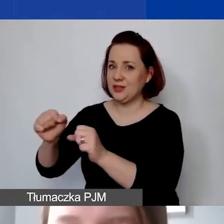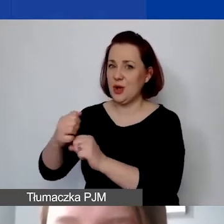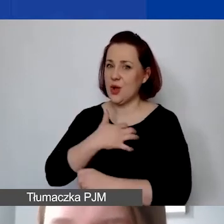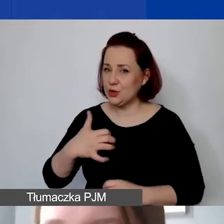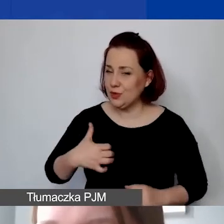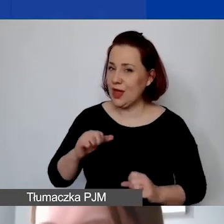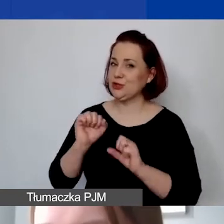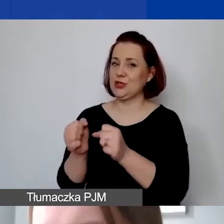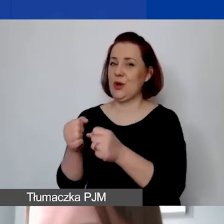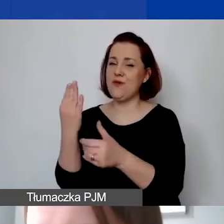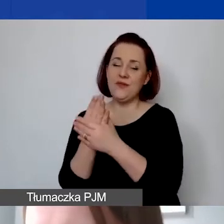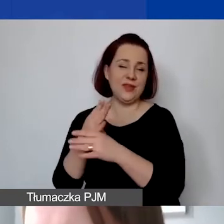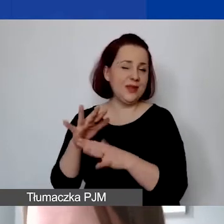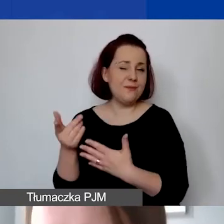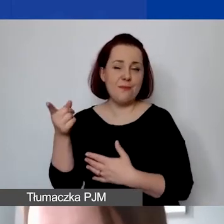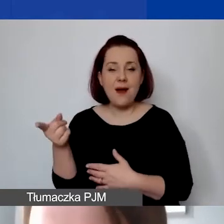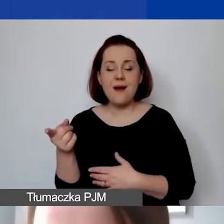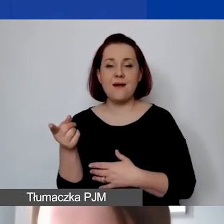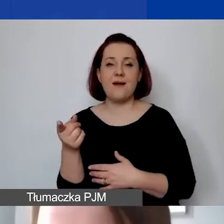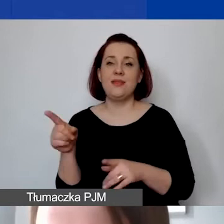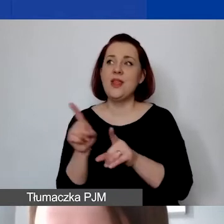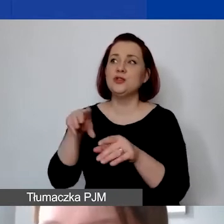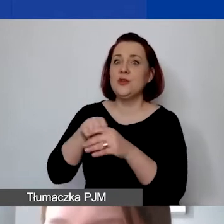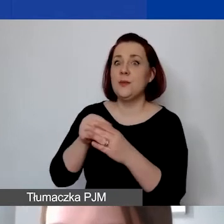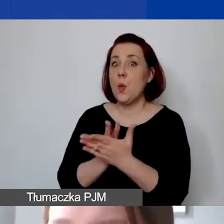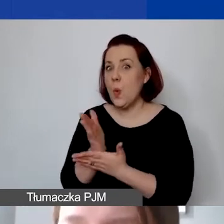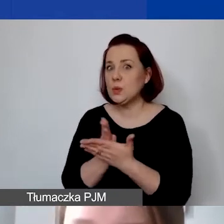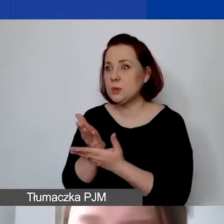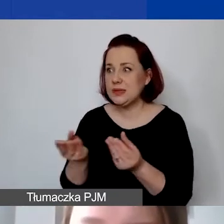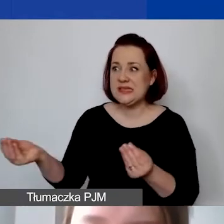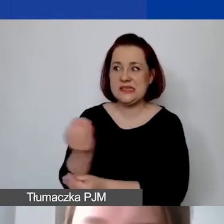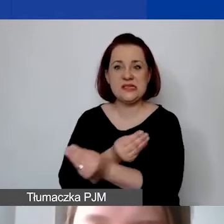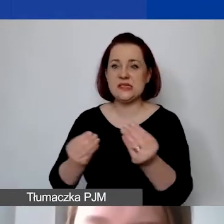wprowadzania pewnych usług do obrotu, są wykluczone.